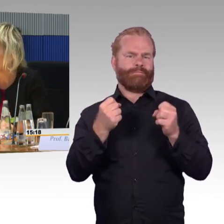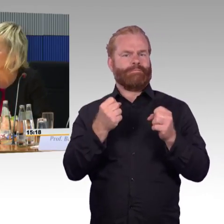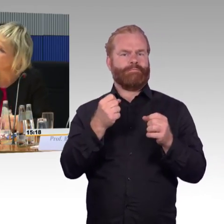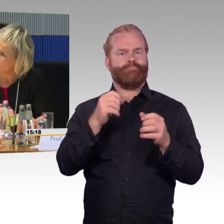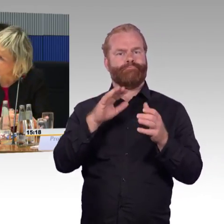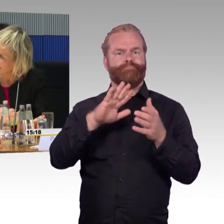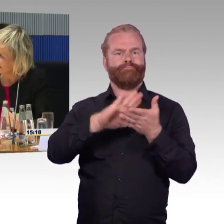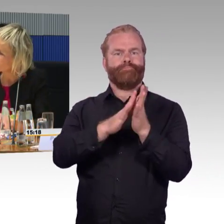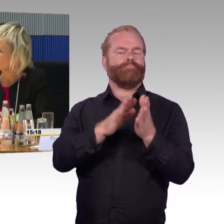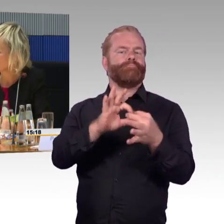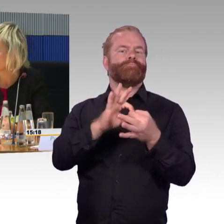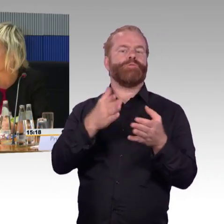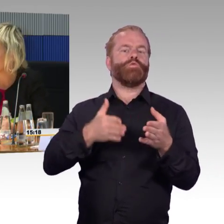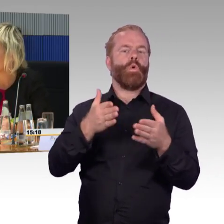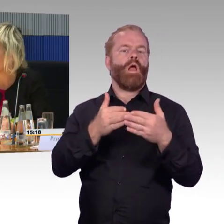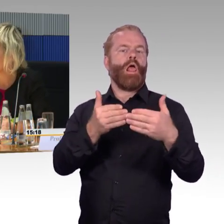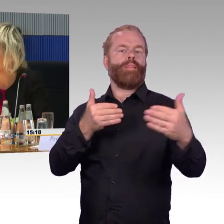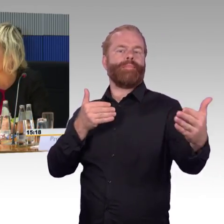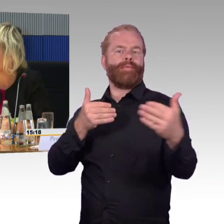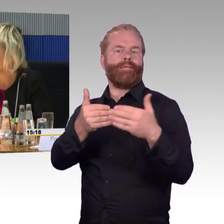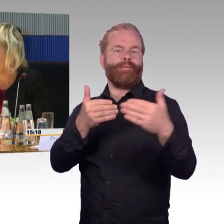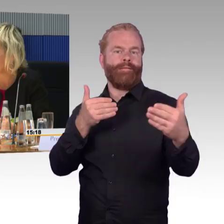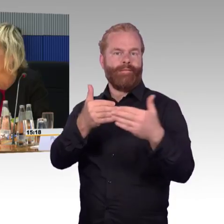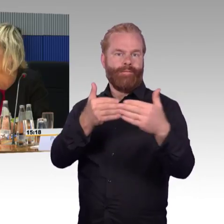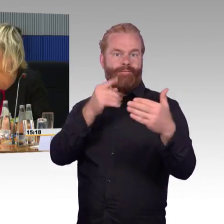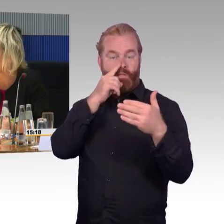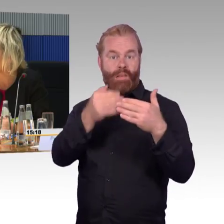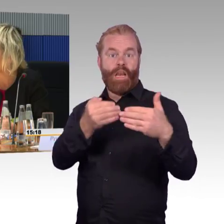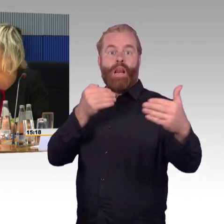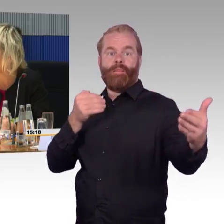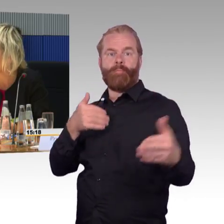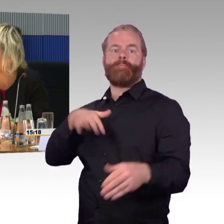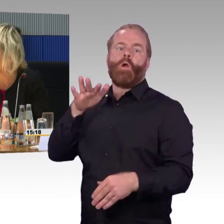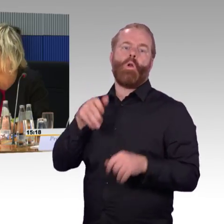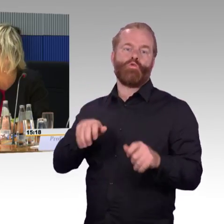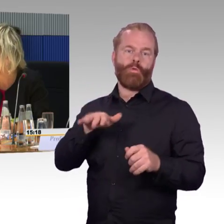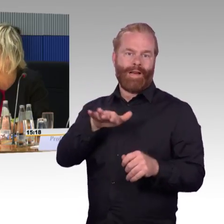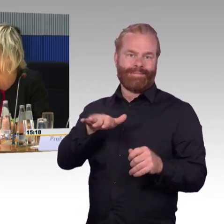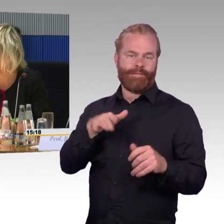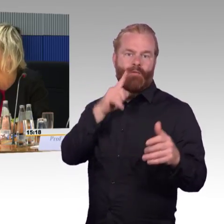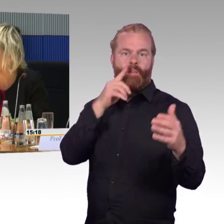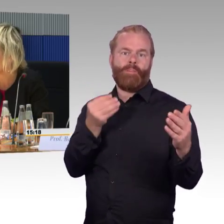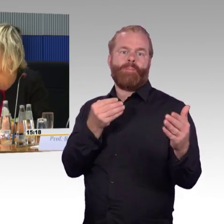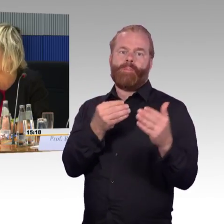zugrunde gelegt als bei den neuen TSI PRM,